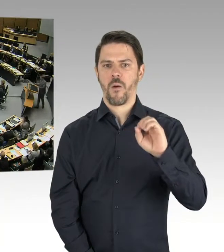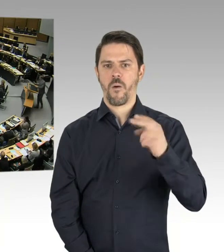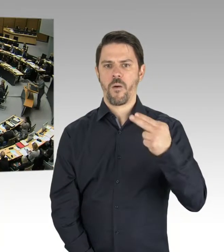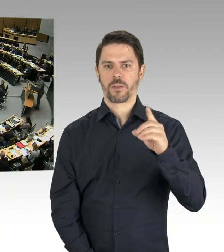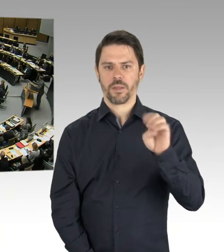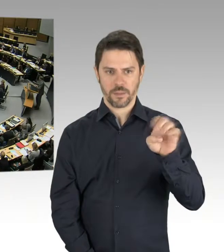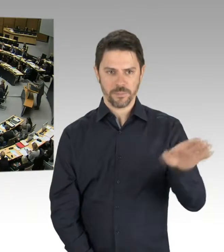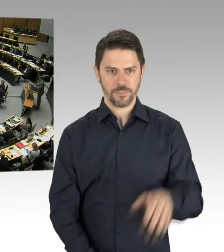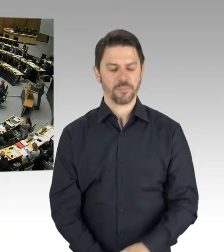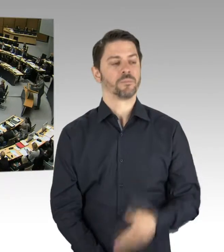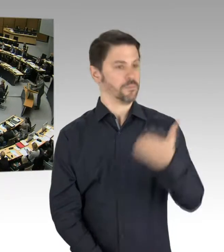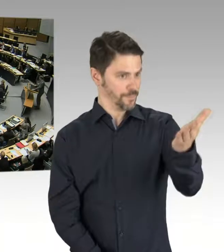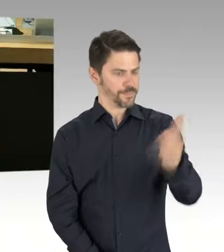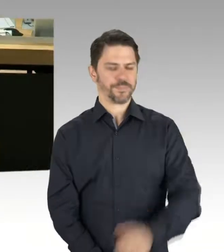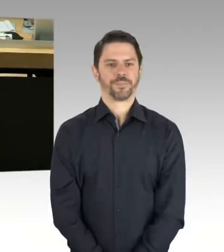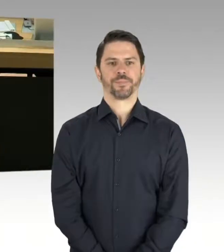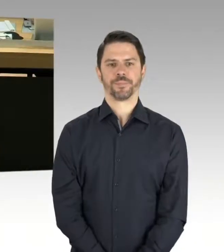(Rednerwechsel) Vielen Dank, Frau Vorsitzende.